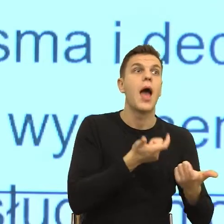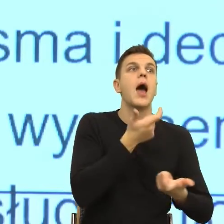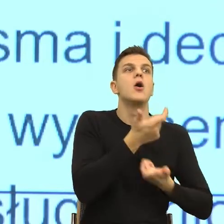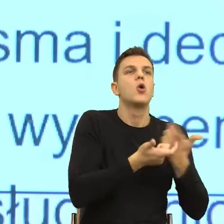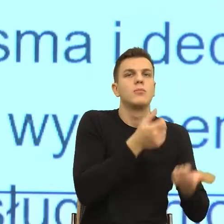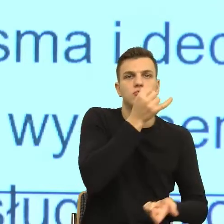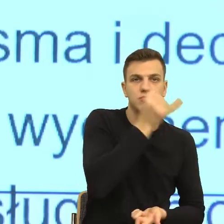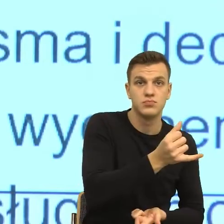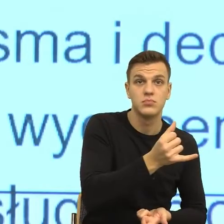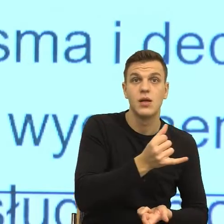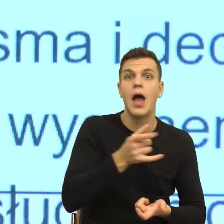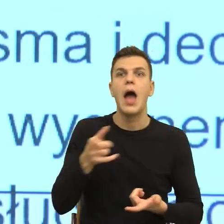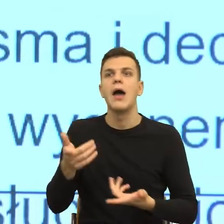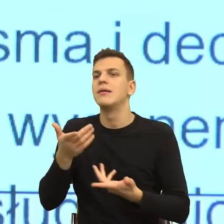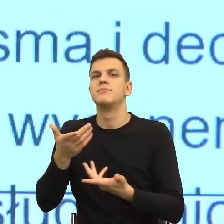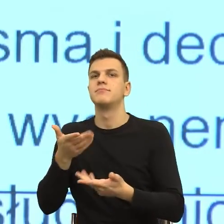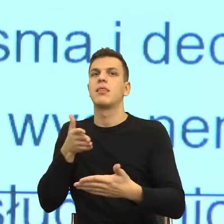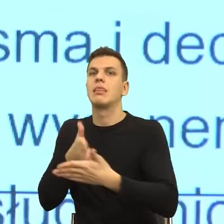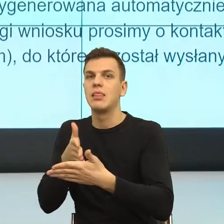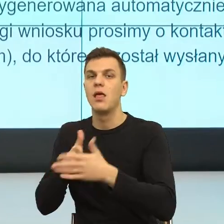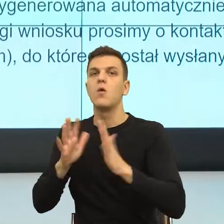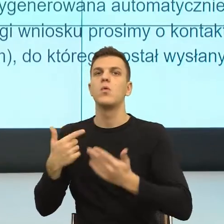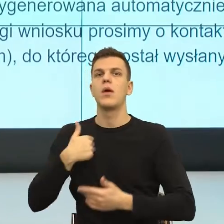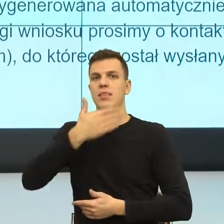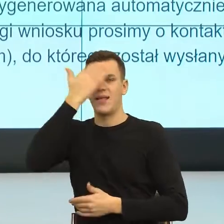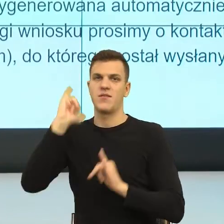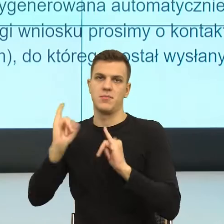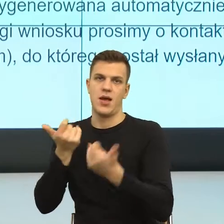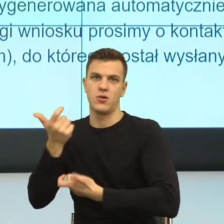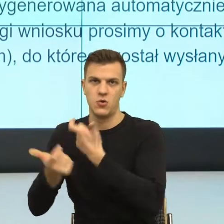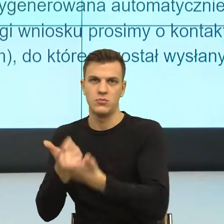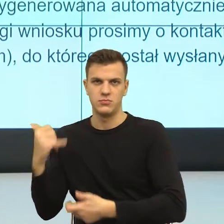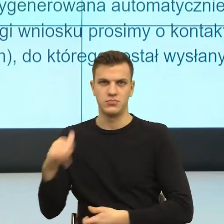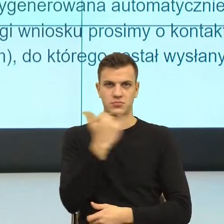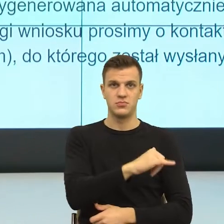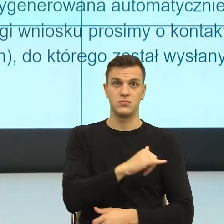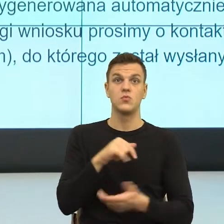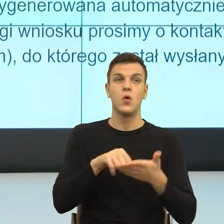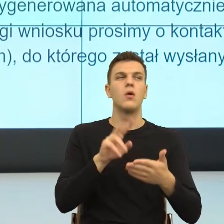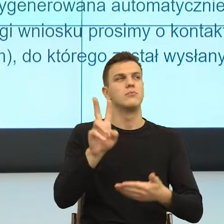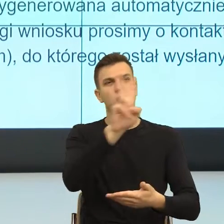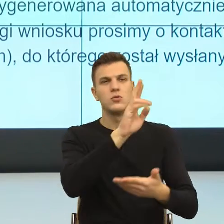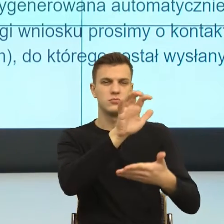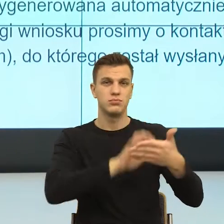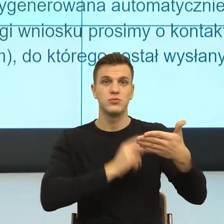co zrobić, więc tu bardzo często jest bezradność. Ktoś czyta i mówi, to co ja mam zrobić? Przecież to może iść, nie wiem, do gminy, załatw to.